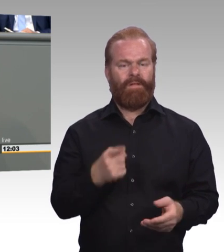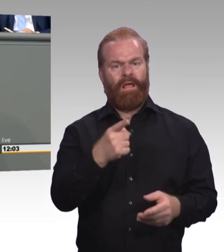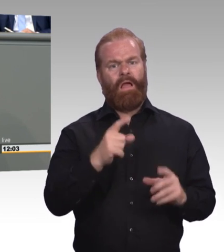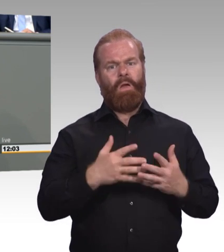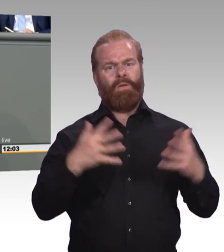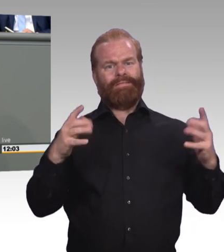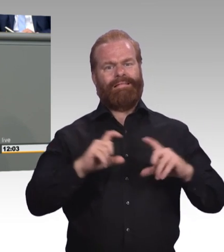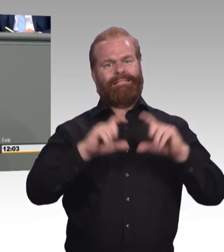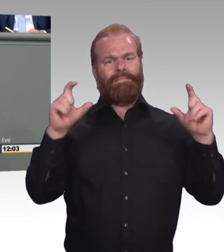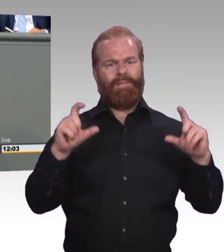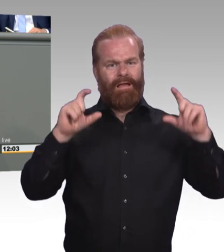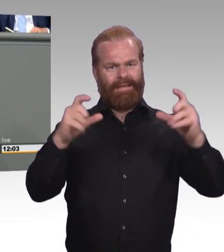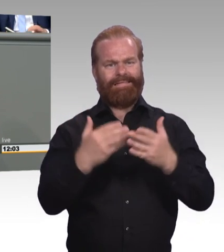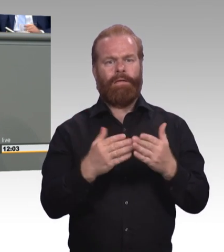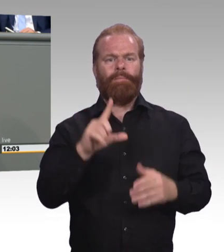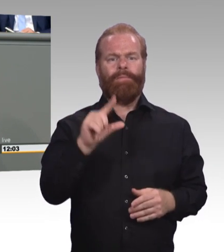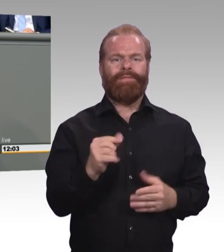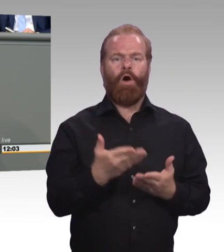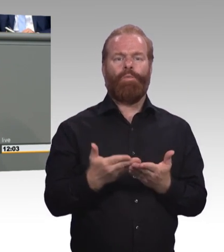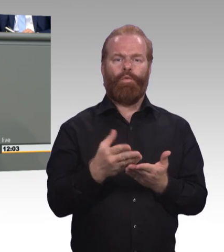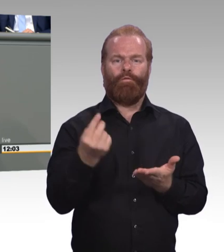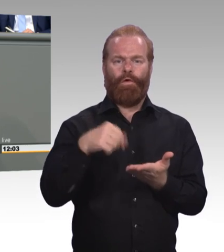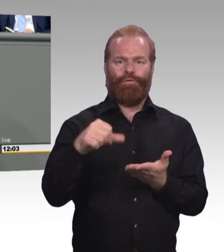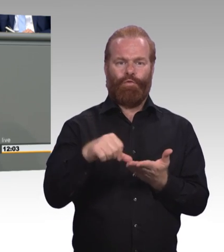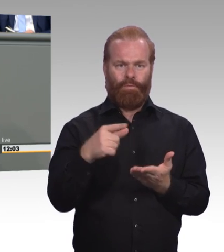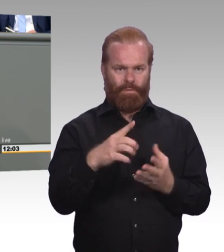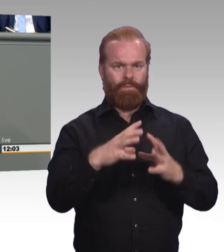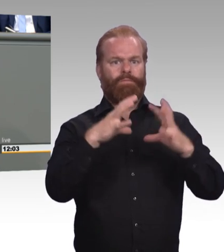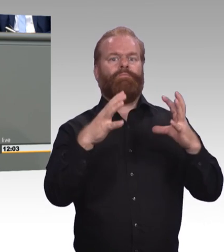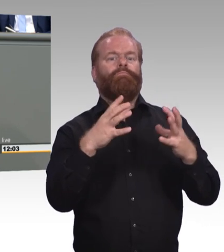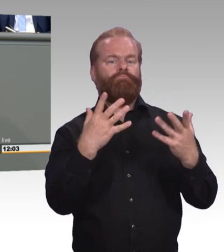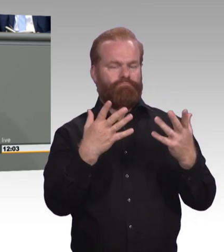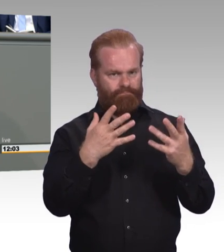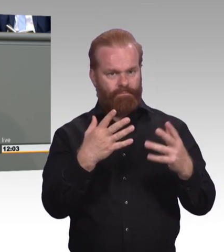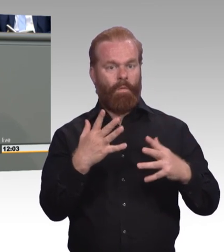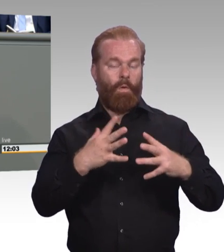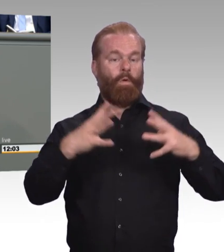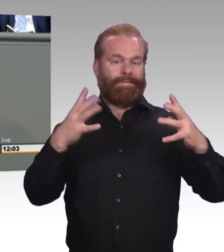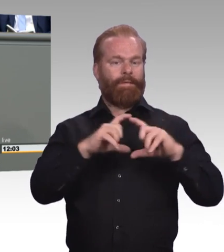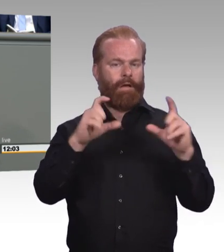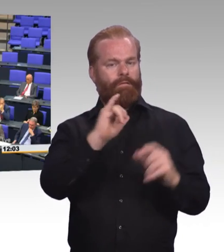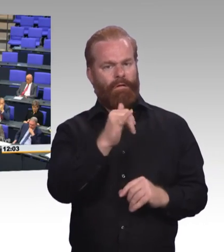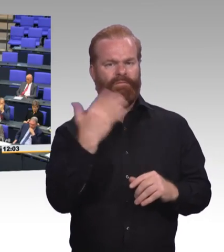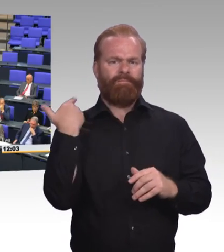weil weit entfernt von einer existenzsichernden Vergütung. (Beifall)